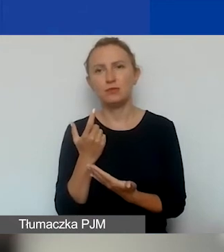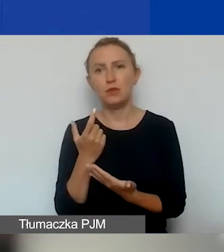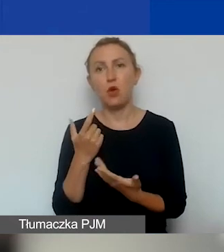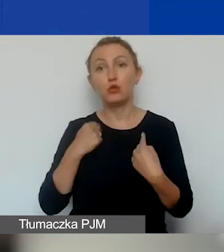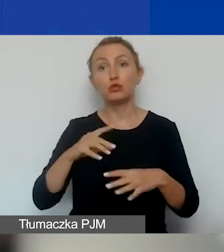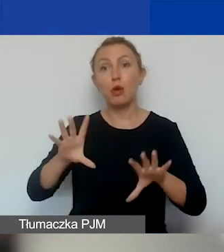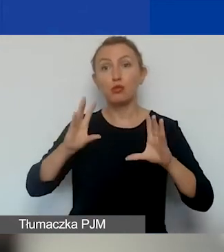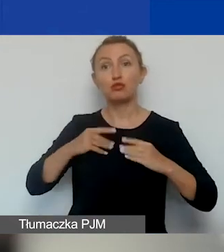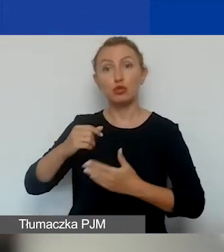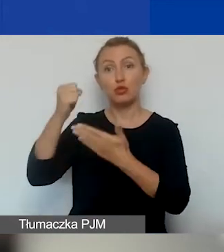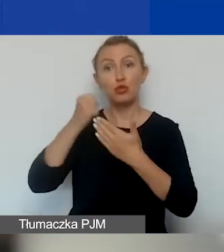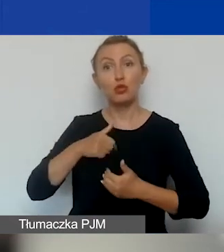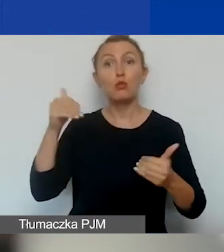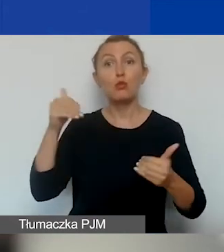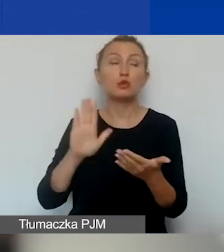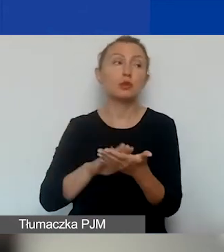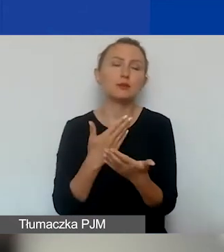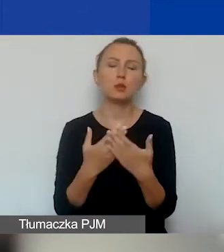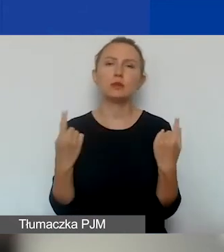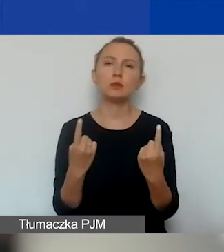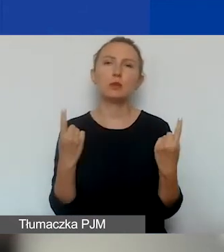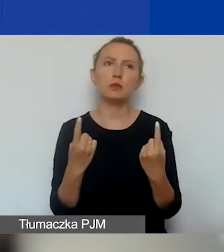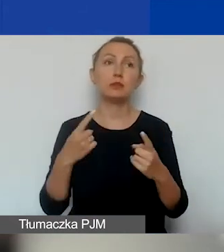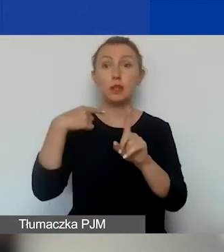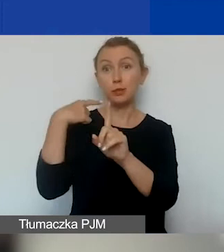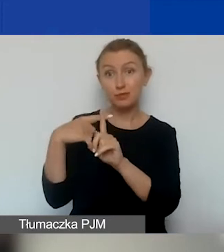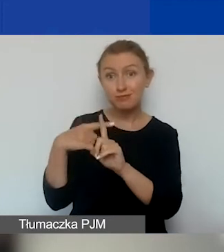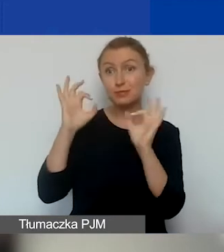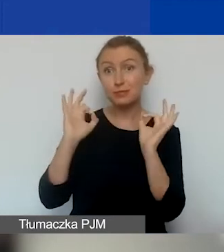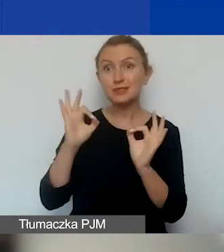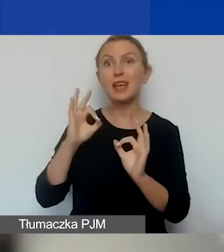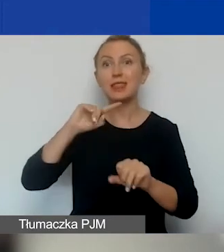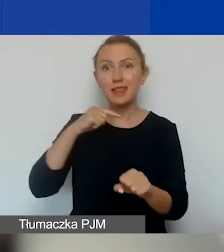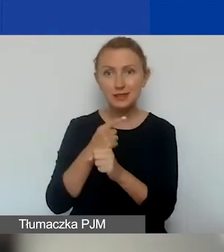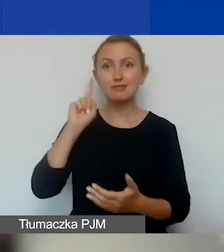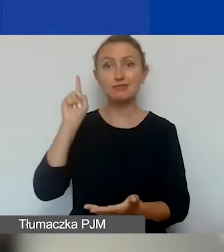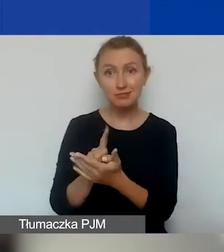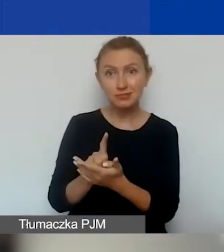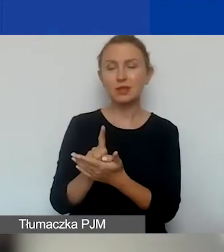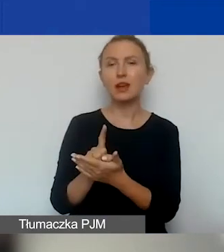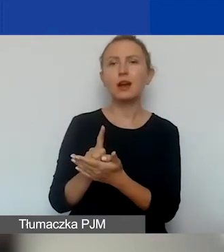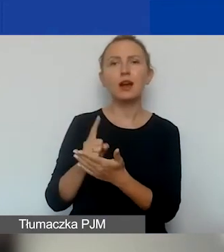bo może się zdarzyć, że pomimo pozytywnej decyzji komisji my tej umowy nie podpiszemy,